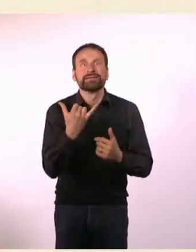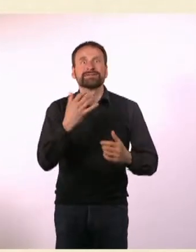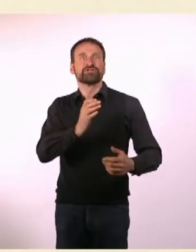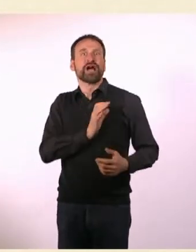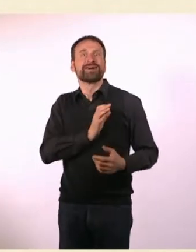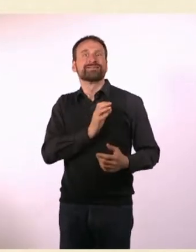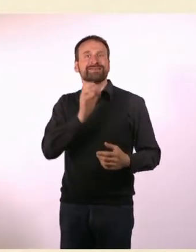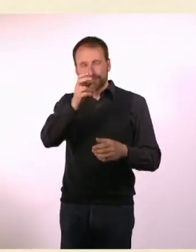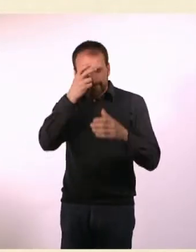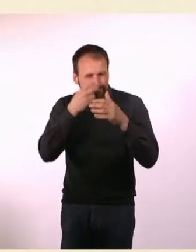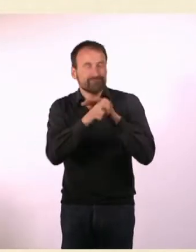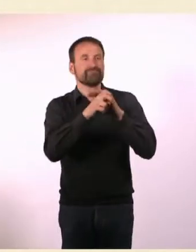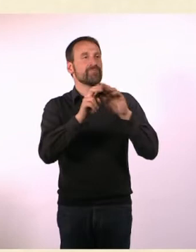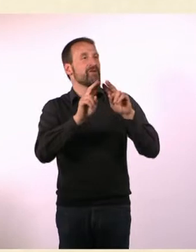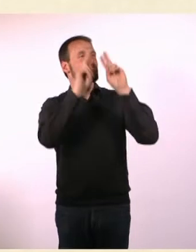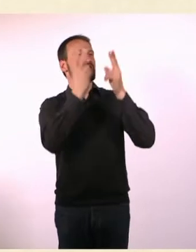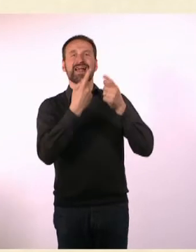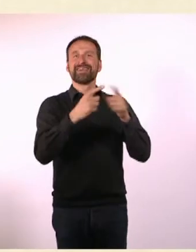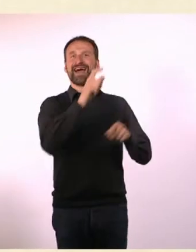* N#mmer“ ist ein Magazin für Autisten und ADHSler.*